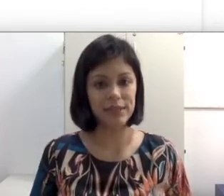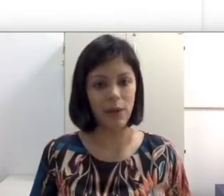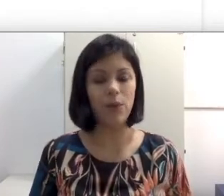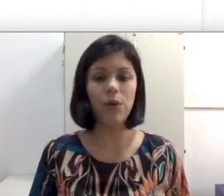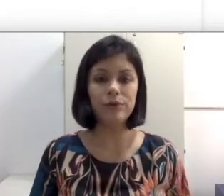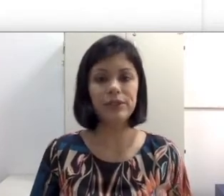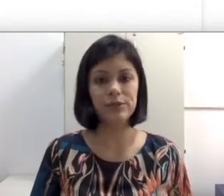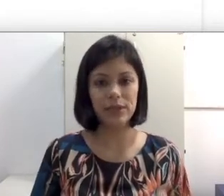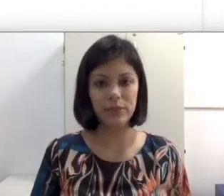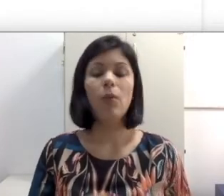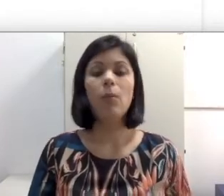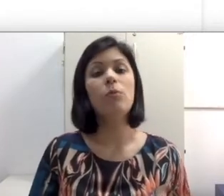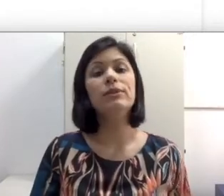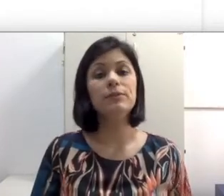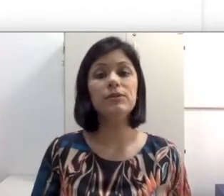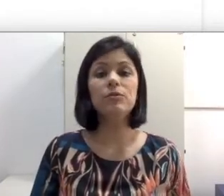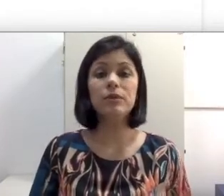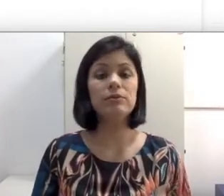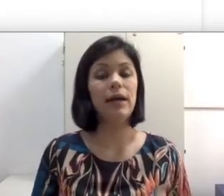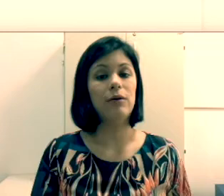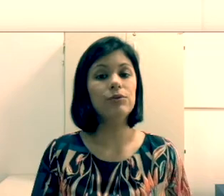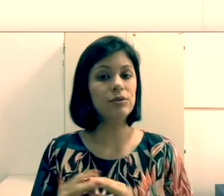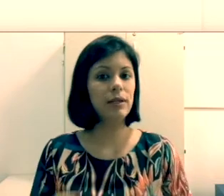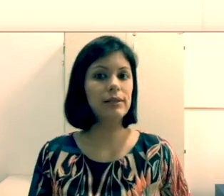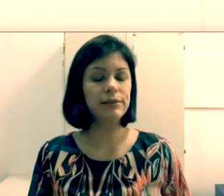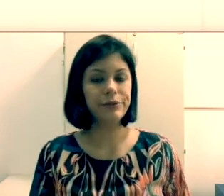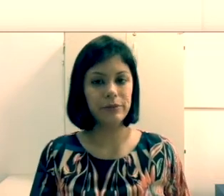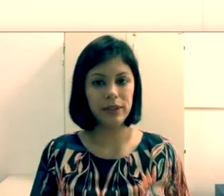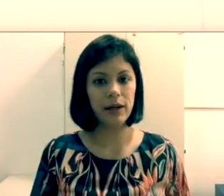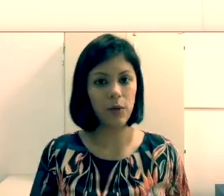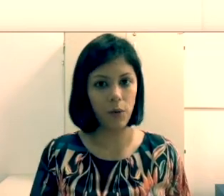orofacial ou de leitura labial. Muitas pessoas vão perguntar “Os surdos oralizados se